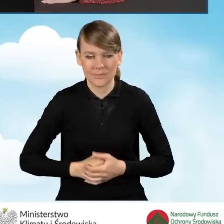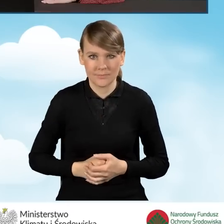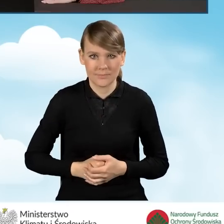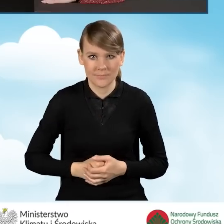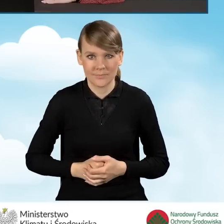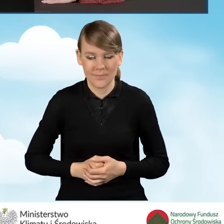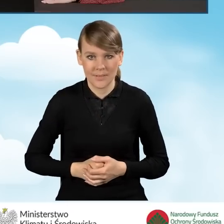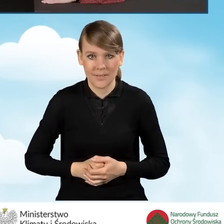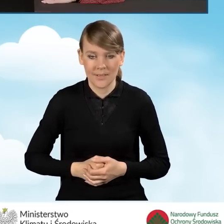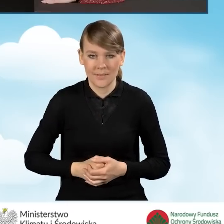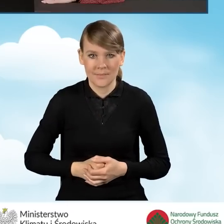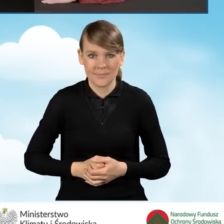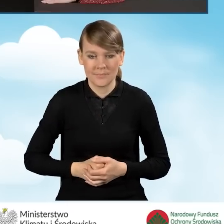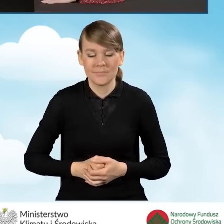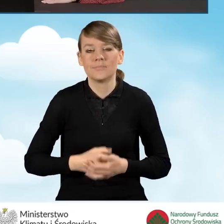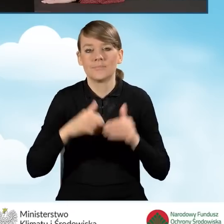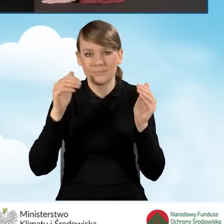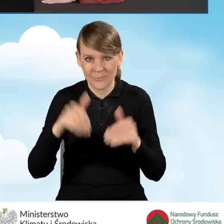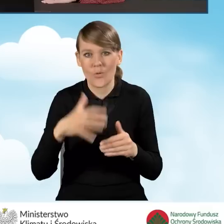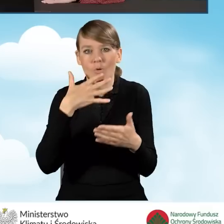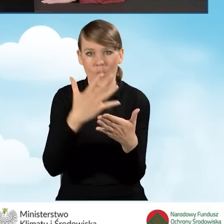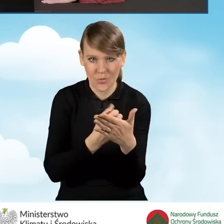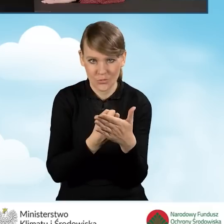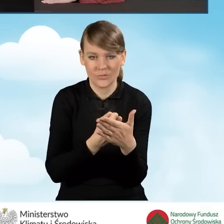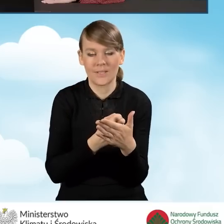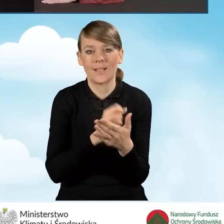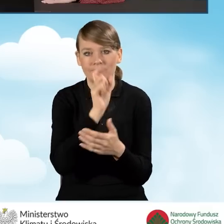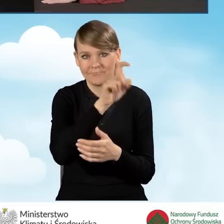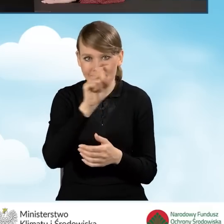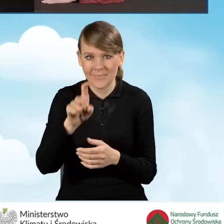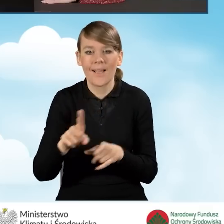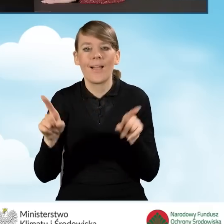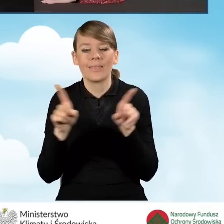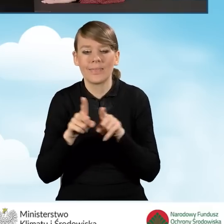za pomocą których możemy skorzystać z tego generatora, a także mamy obszar,